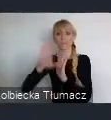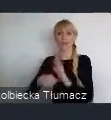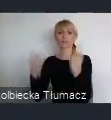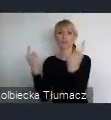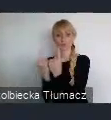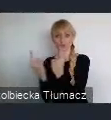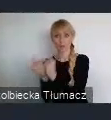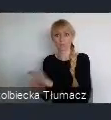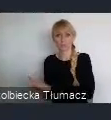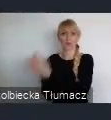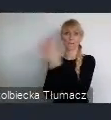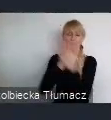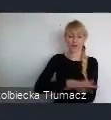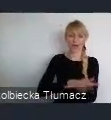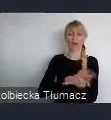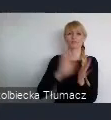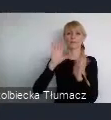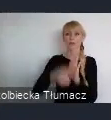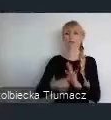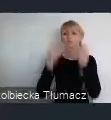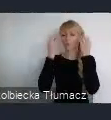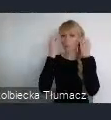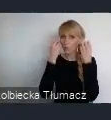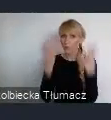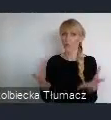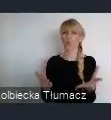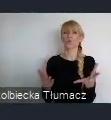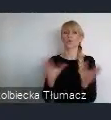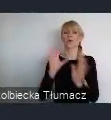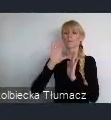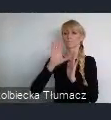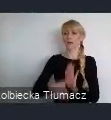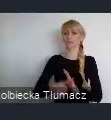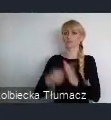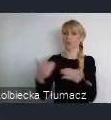w miasto nowoczesnych technologii, i w miasto nowych wyzwań.